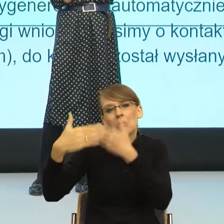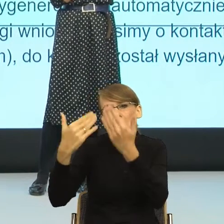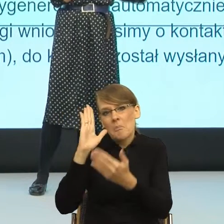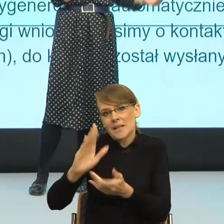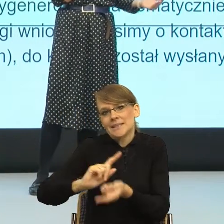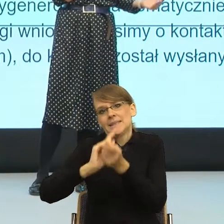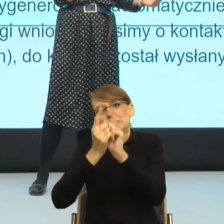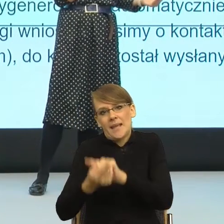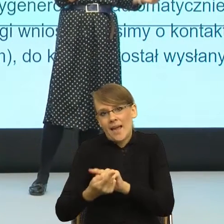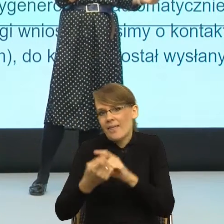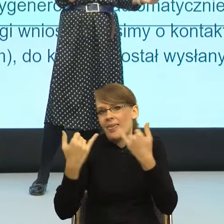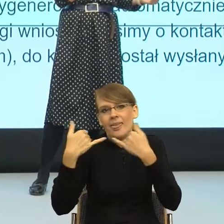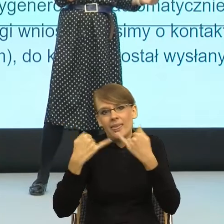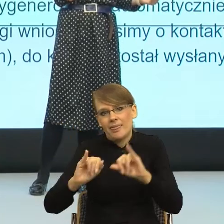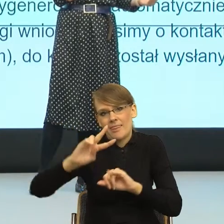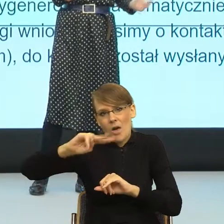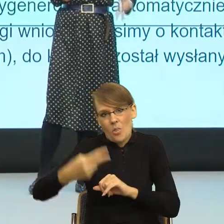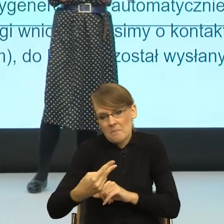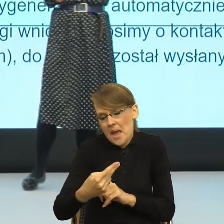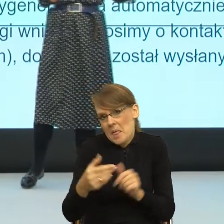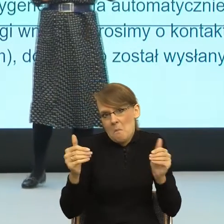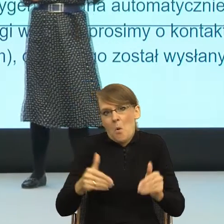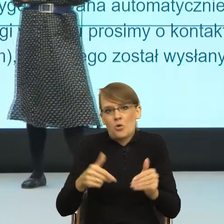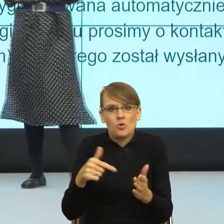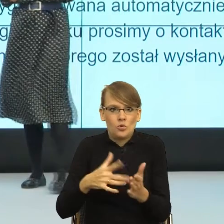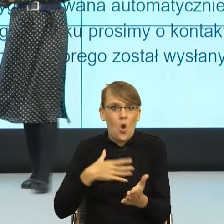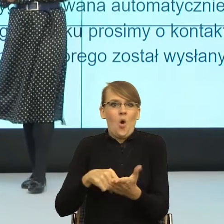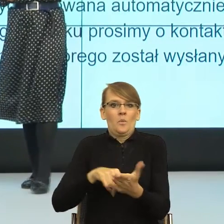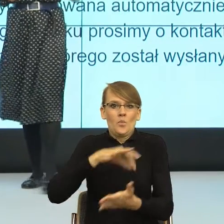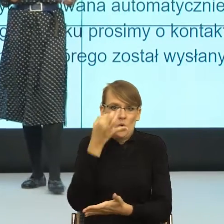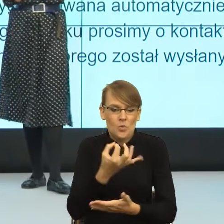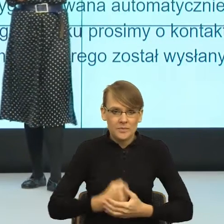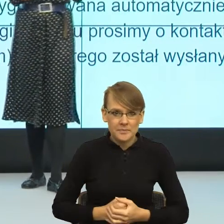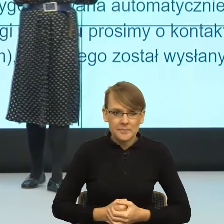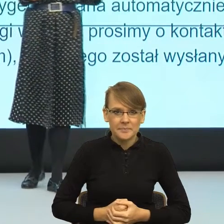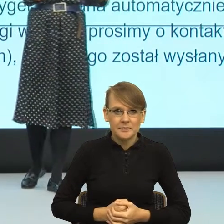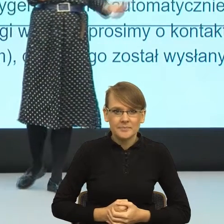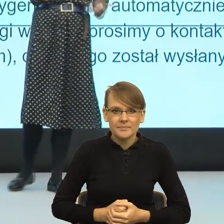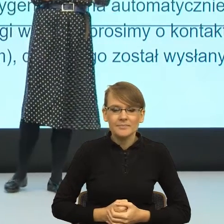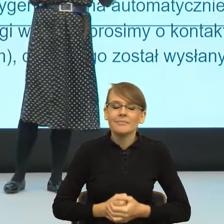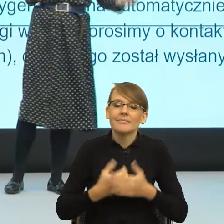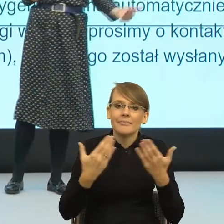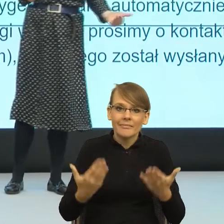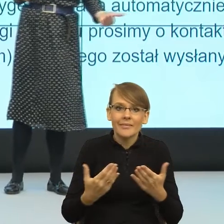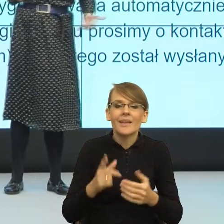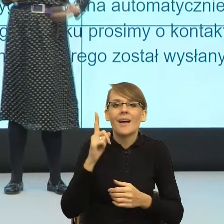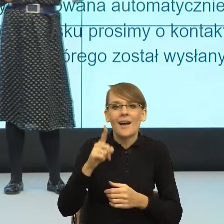bardziej, my, kobiety utożsamiać. I teraz jak już jestem przy feminatywach. To jest tak. Postulat jest taki. Dla urzędów też. Używajmy